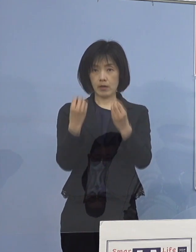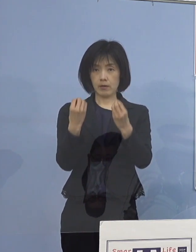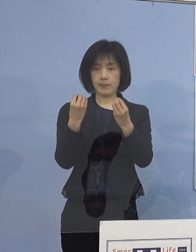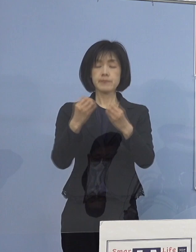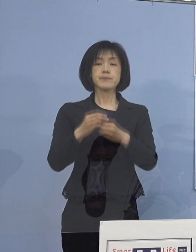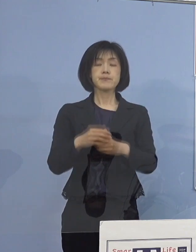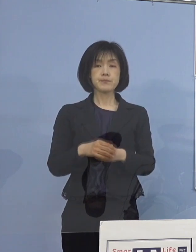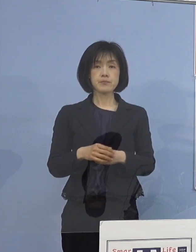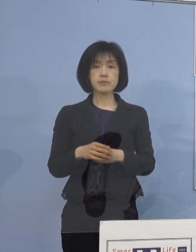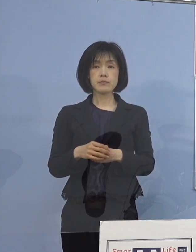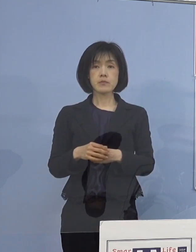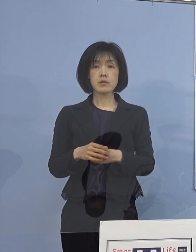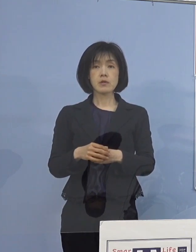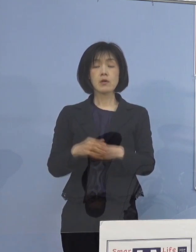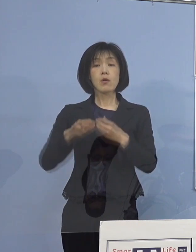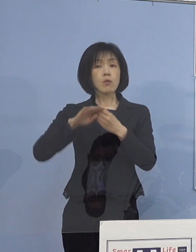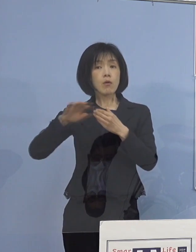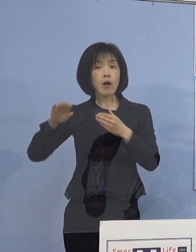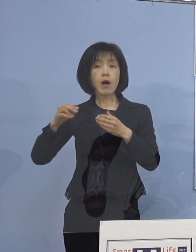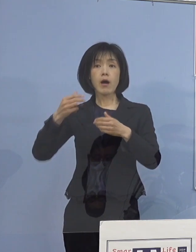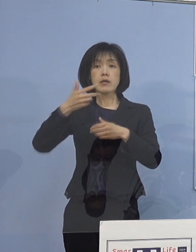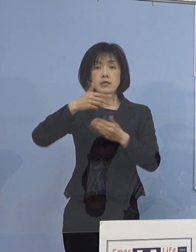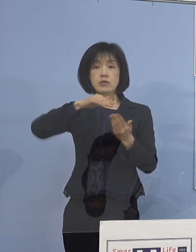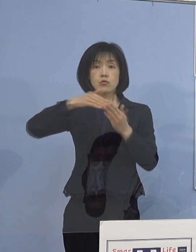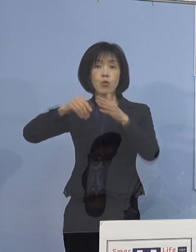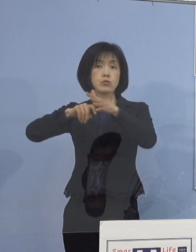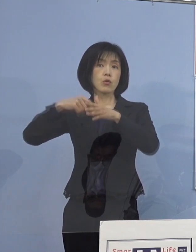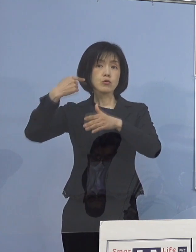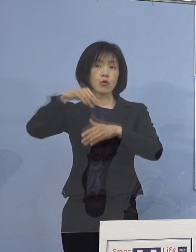また同様に 市町村教育委員会に対しても